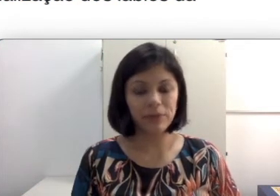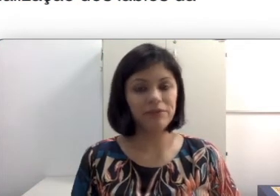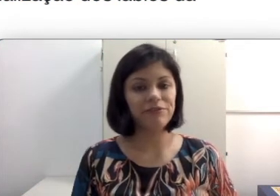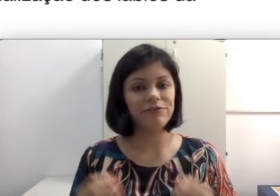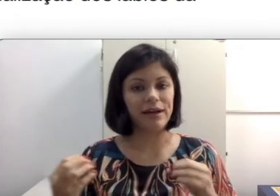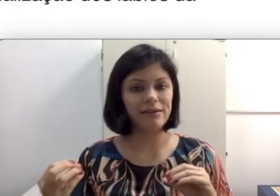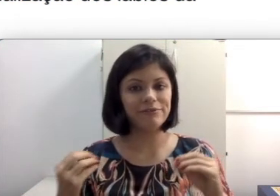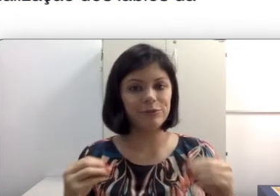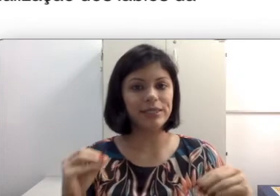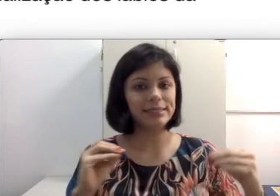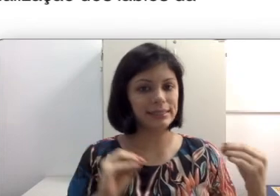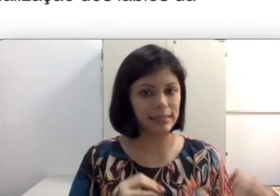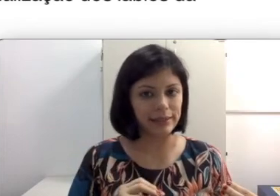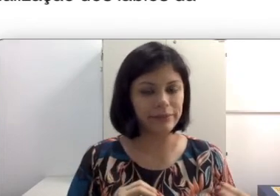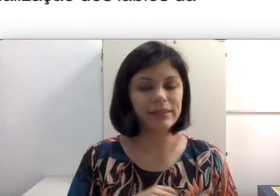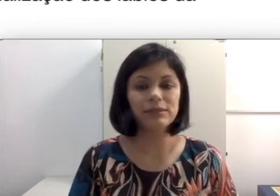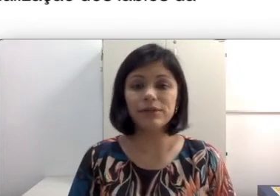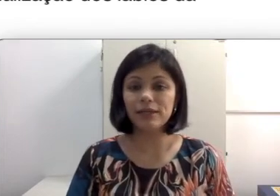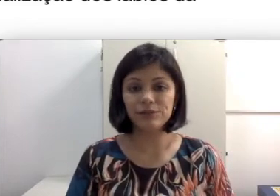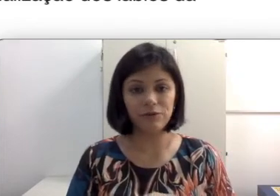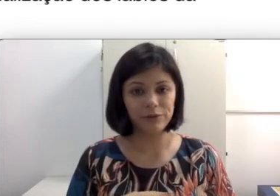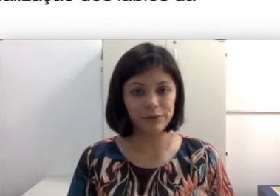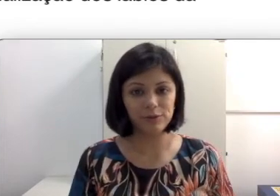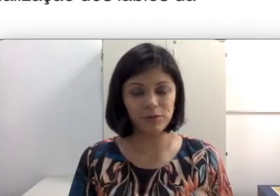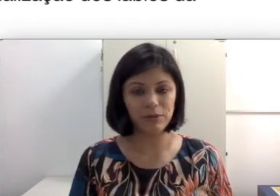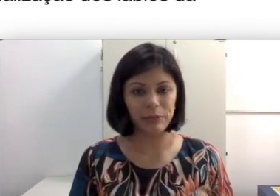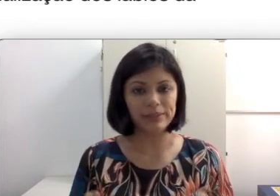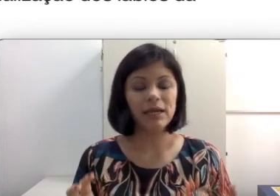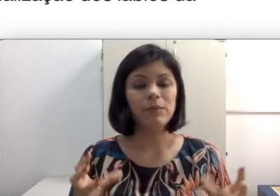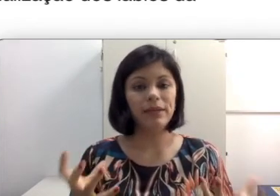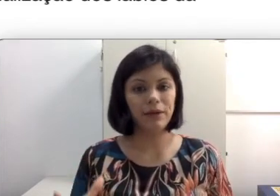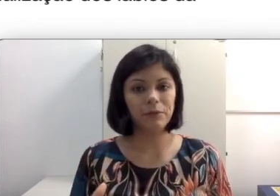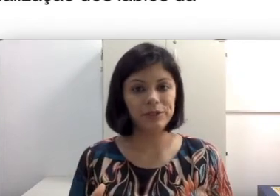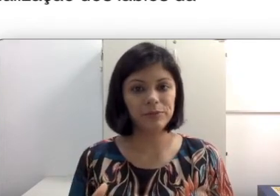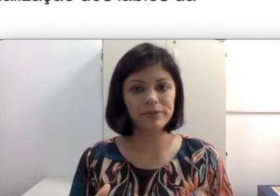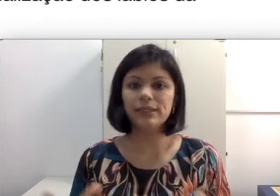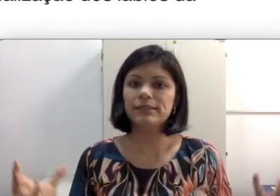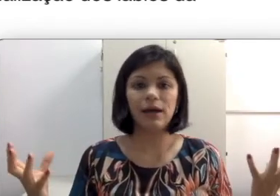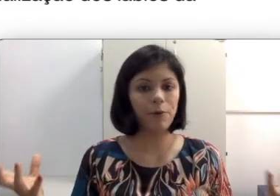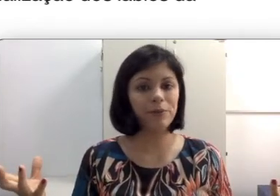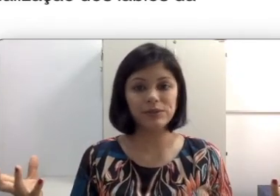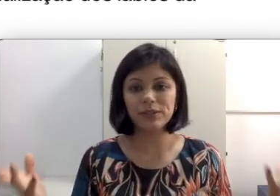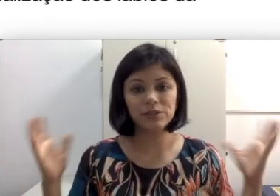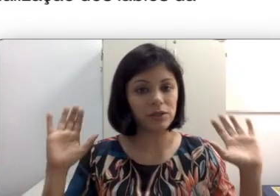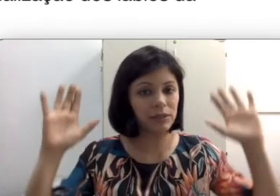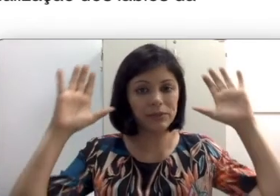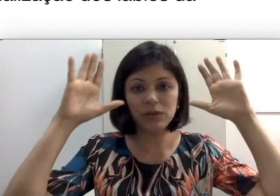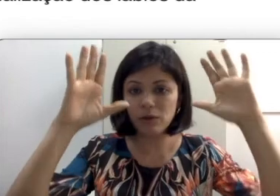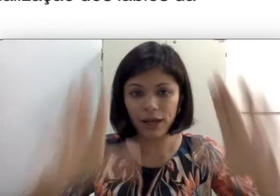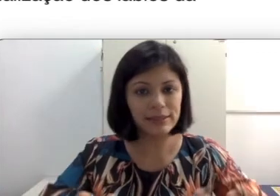favorecer, mas não que resolvem todos os problemas. Algumas coisas só se as pessoas